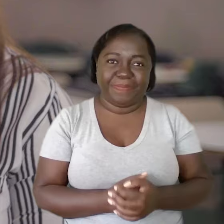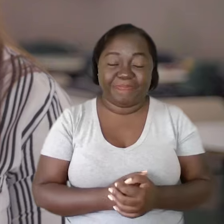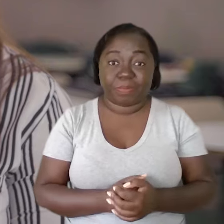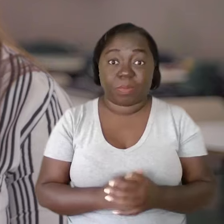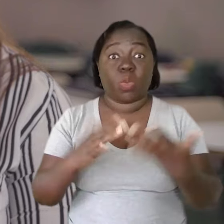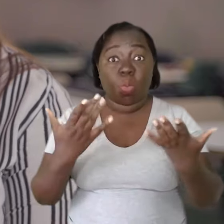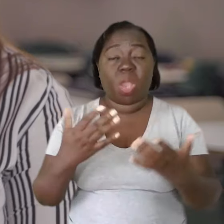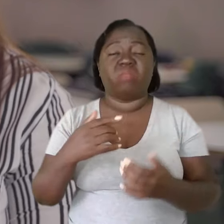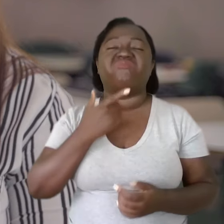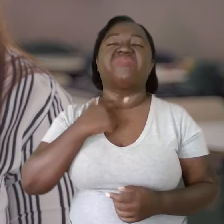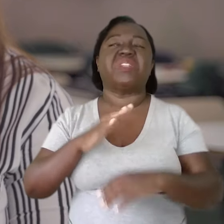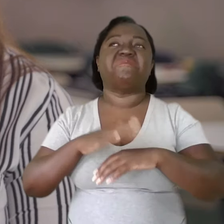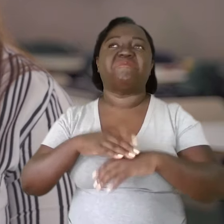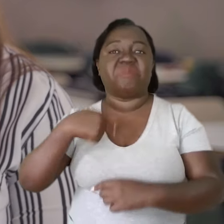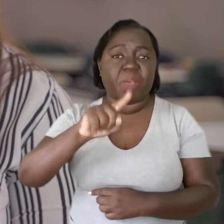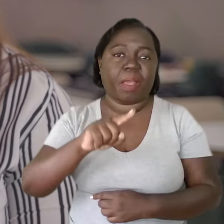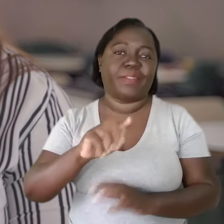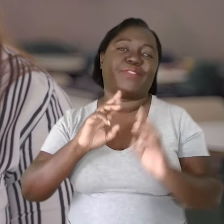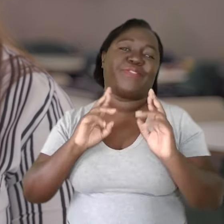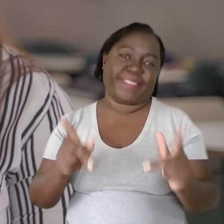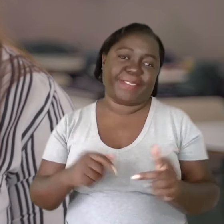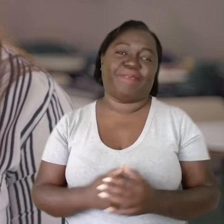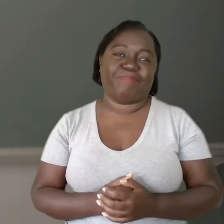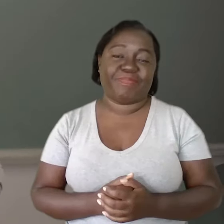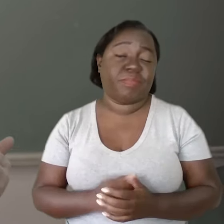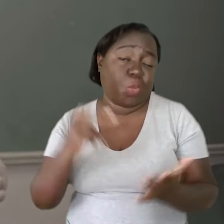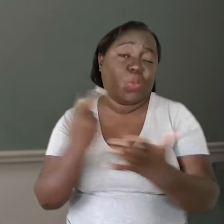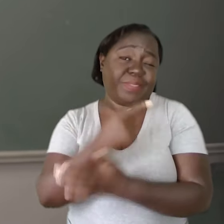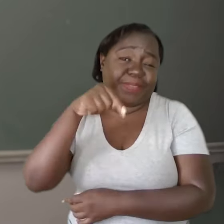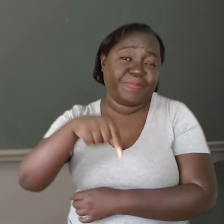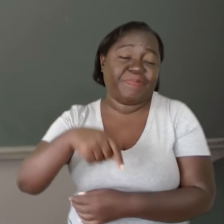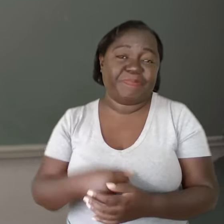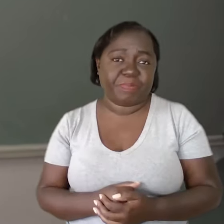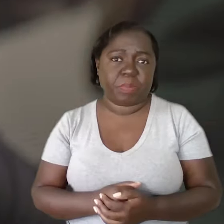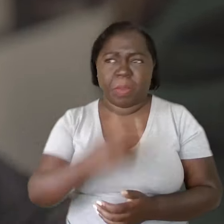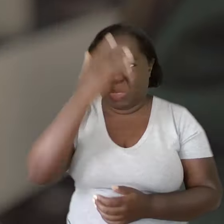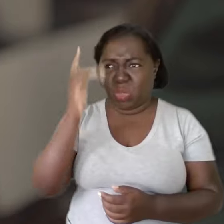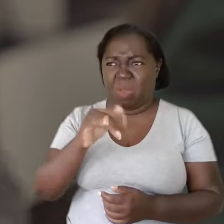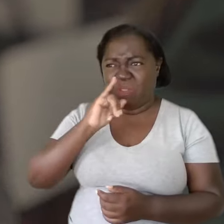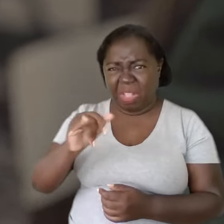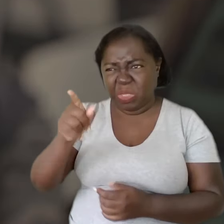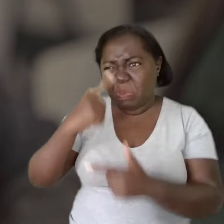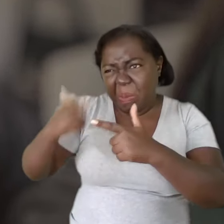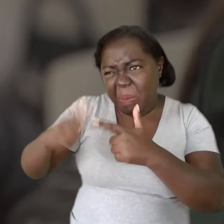Quando você vai por vontade, é outra situação. Foi o que aconteceu aqui. Ninguém está dizendo que você é problemático,